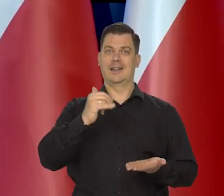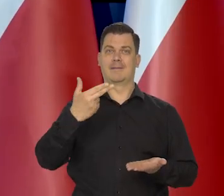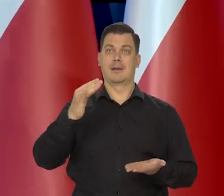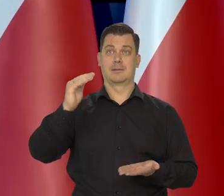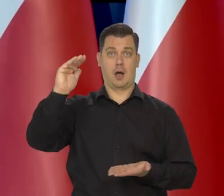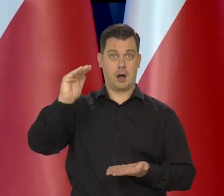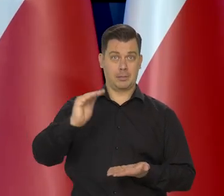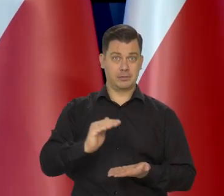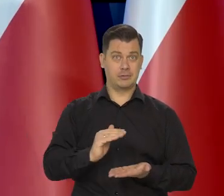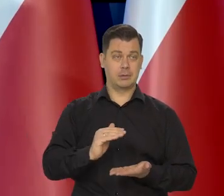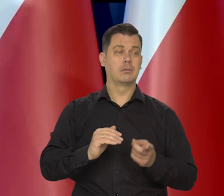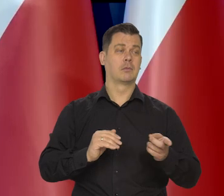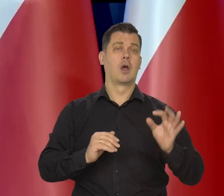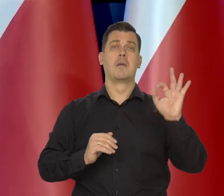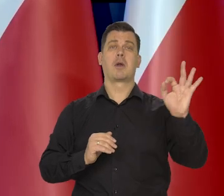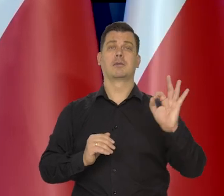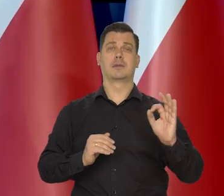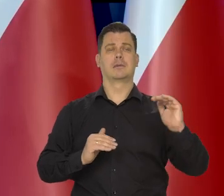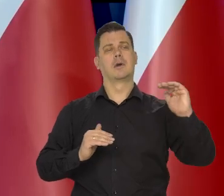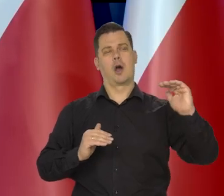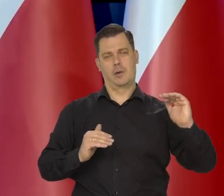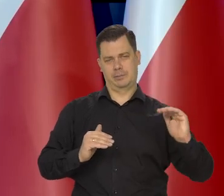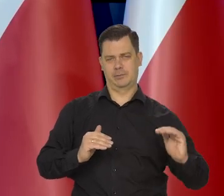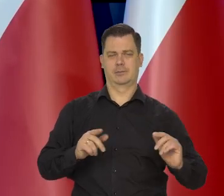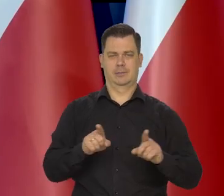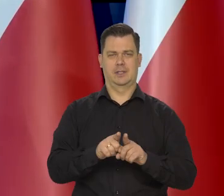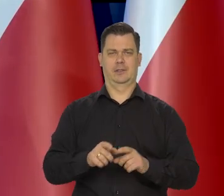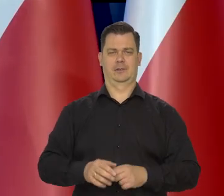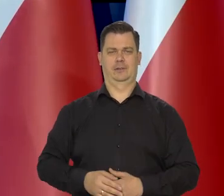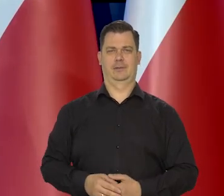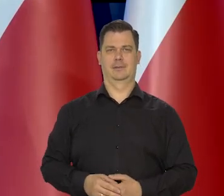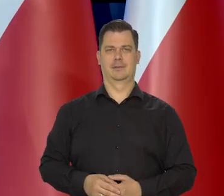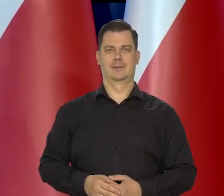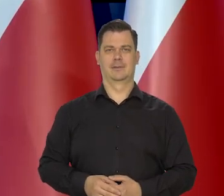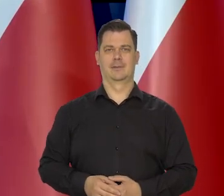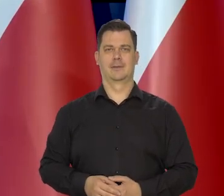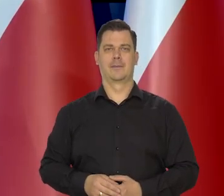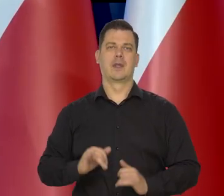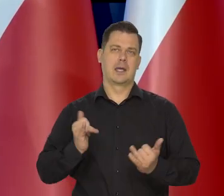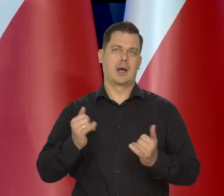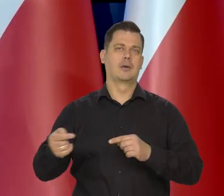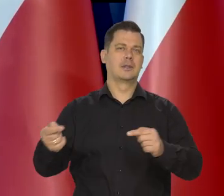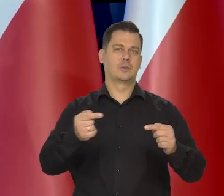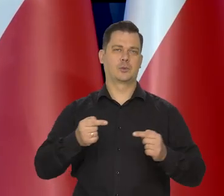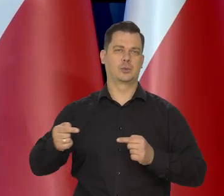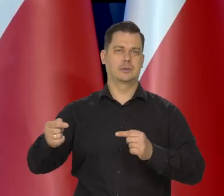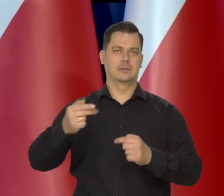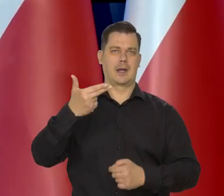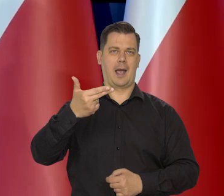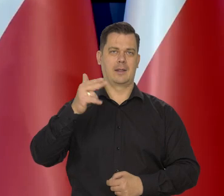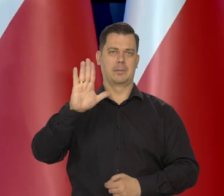jak to przewidujemy, to ta, ta sprawa się pojawi oczywiście. Jako przedmiot dyskusji w NBP.